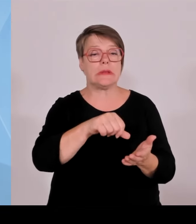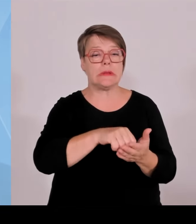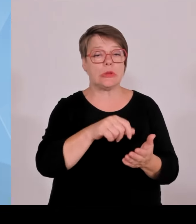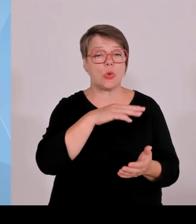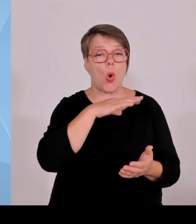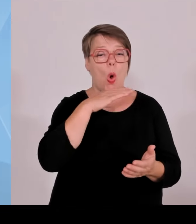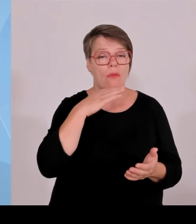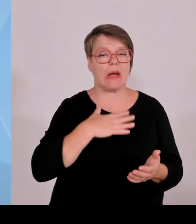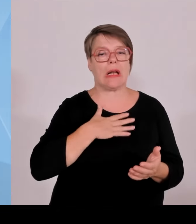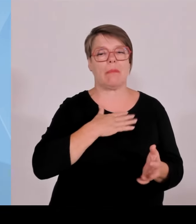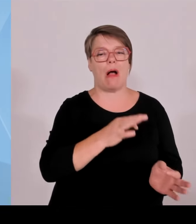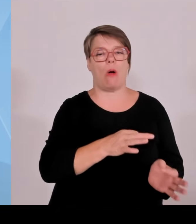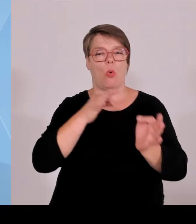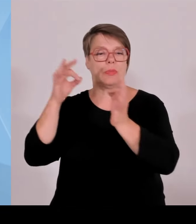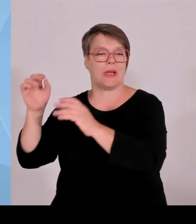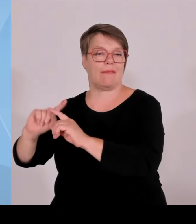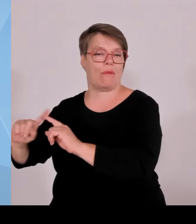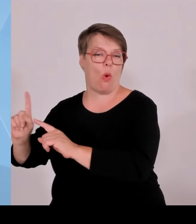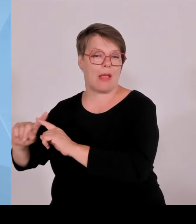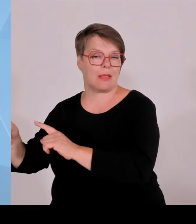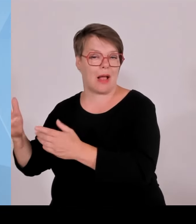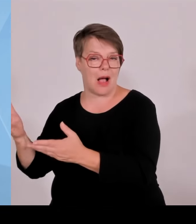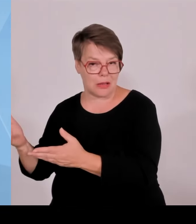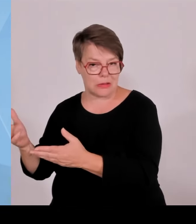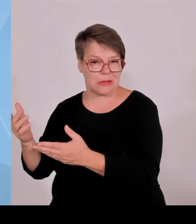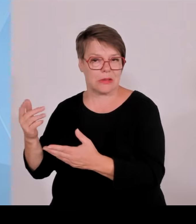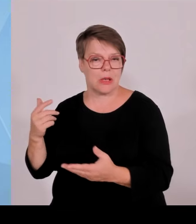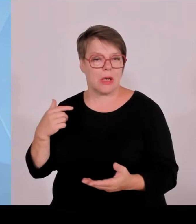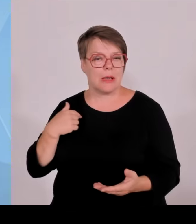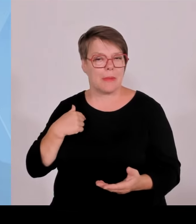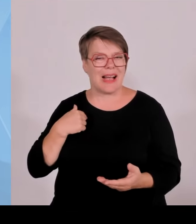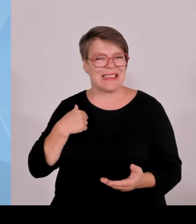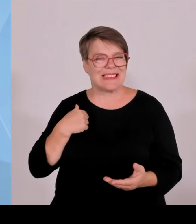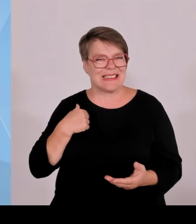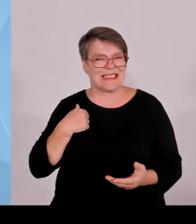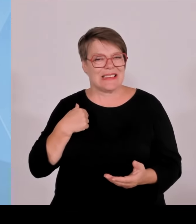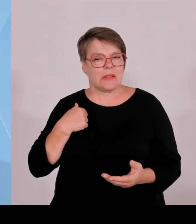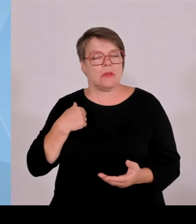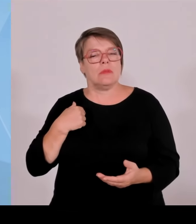Wir wissen, dass diese Anlagen nicht immer mit Applaus bedacht werden, vor Ort in den Gemeinderäten natürlich